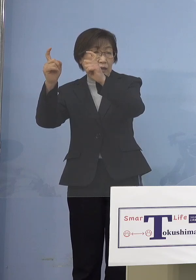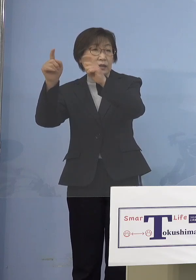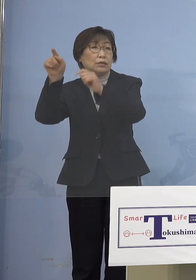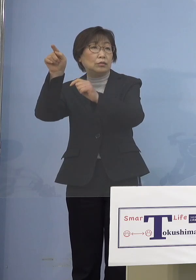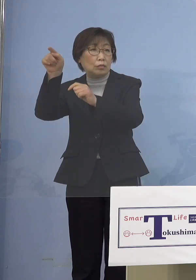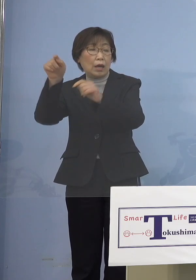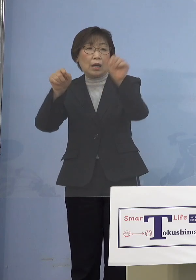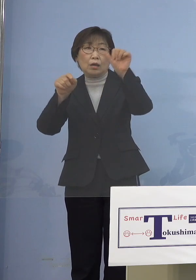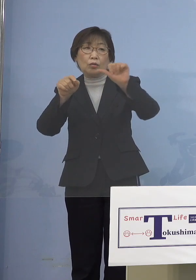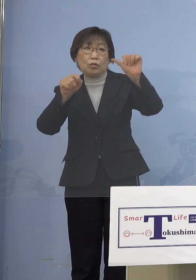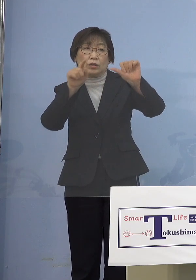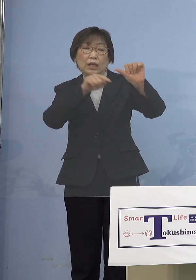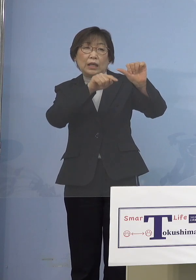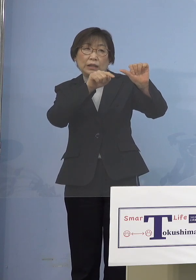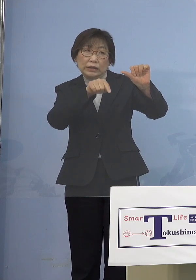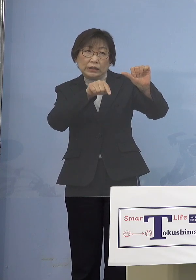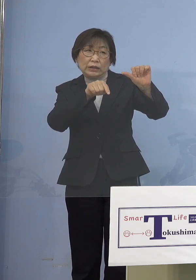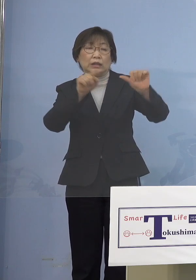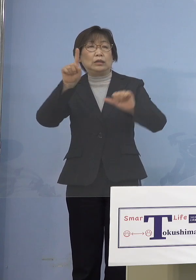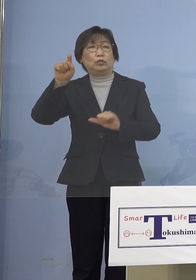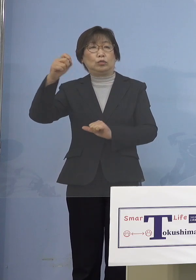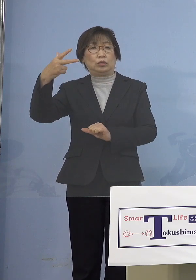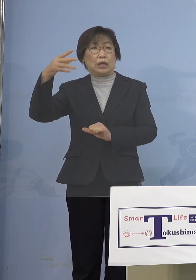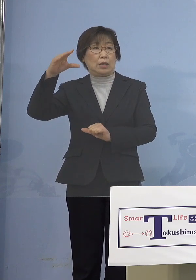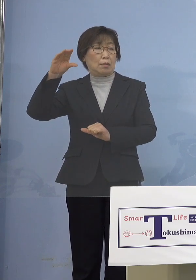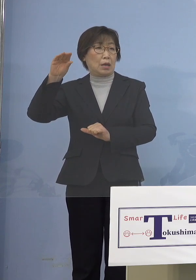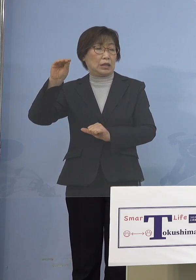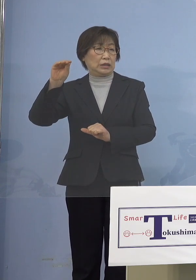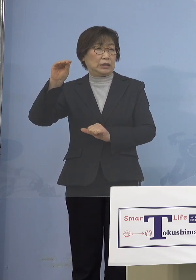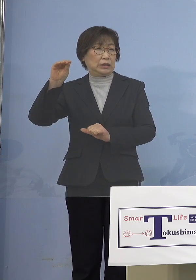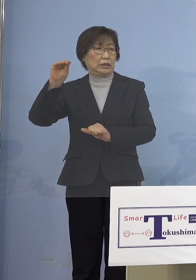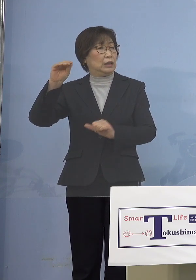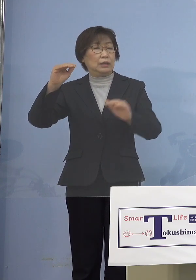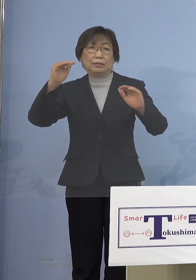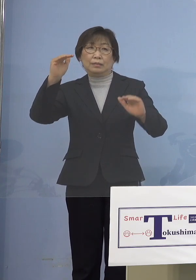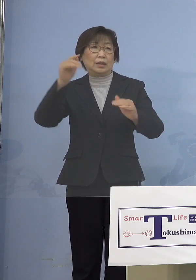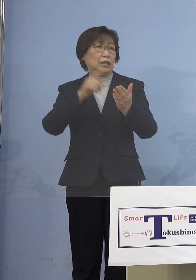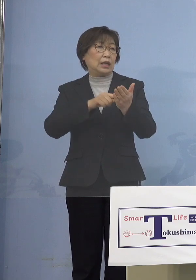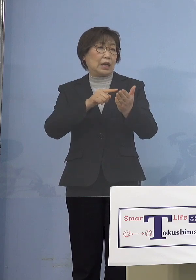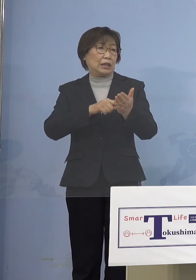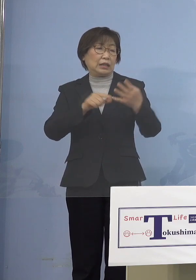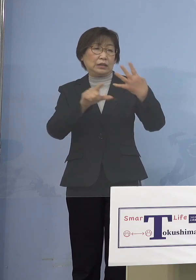17万人の留学生をどうさばくのか 4月から大学等が始まるのに